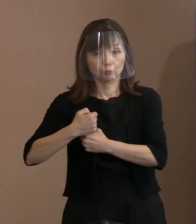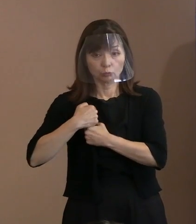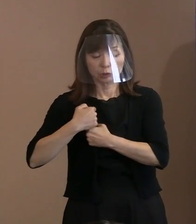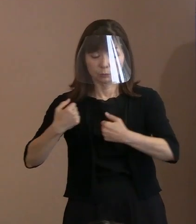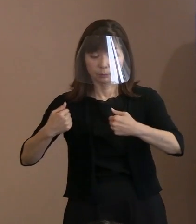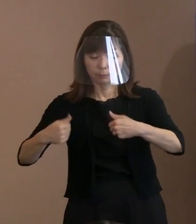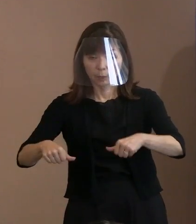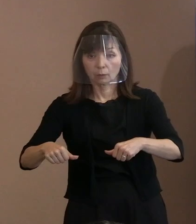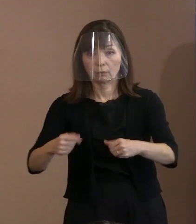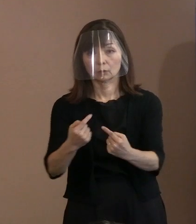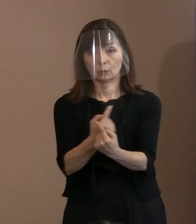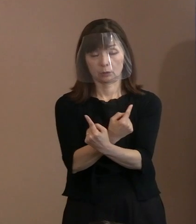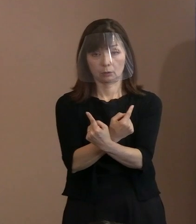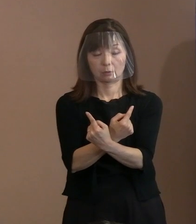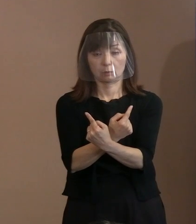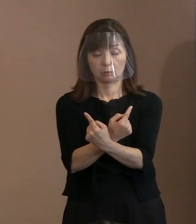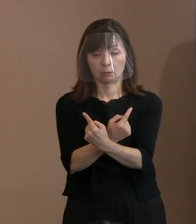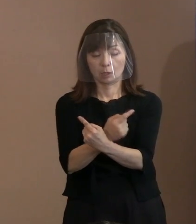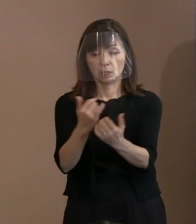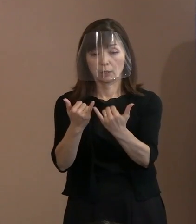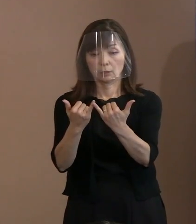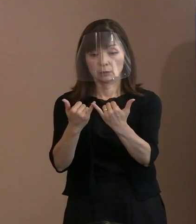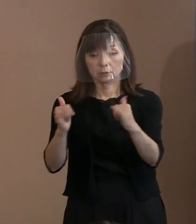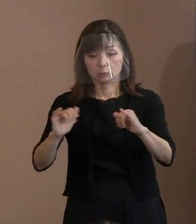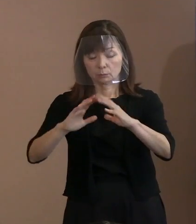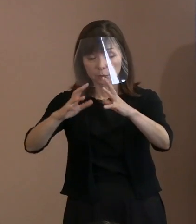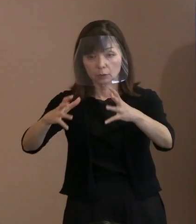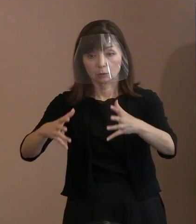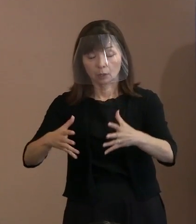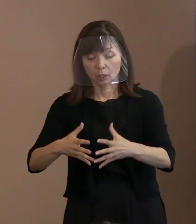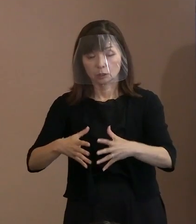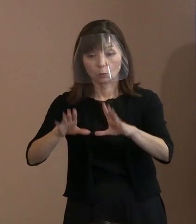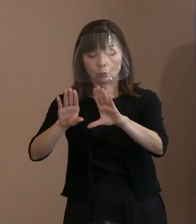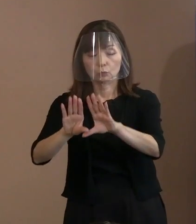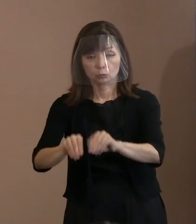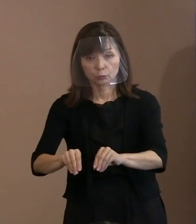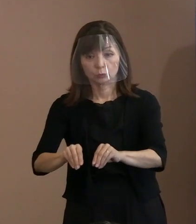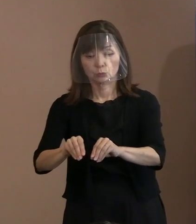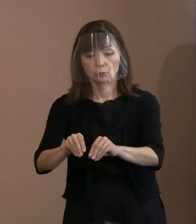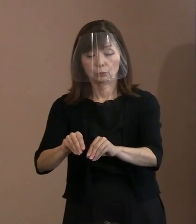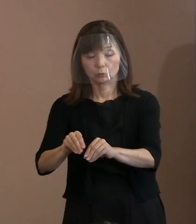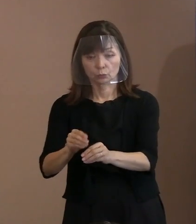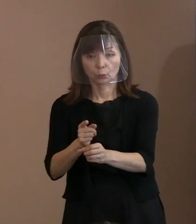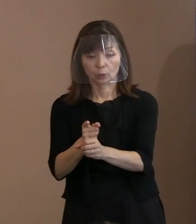人類を滅ぼす武器を使うということ そのものが大変なことになるんだから､